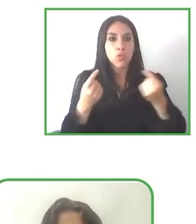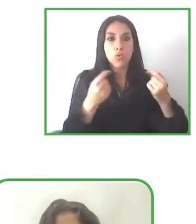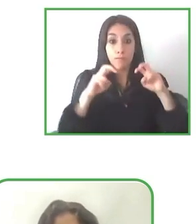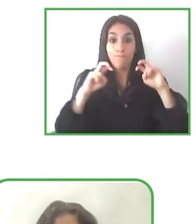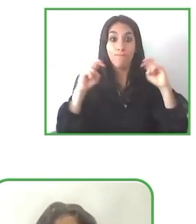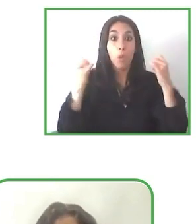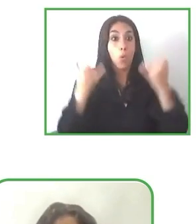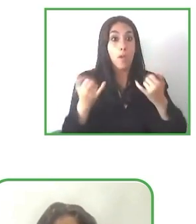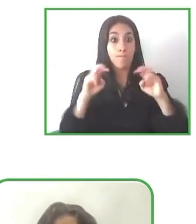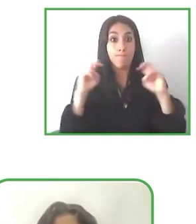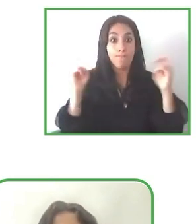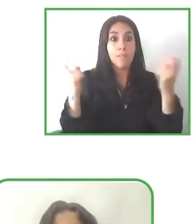Gracias por la oportunidad.